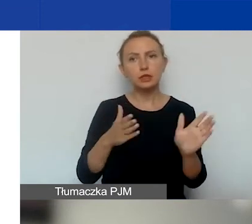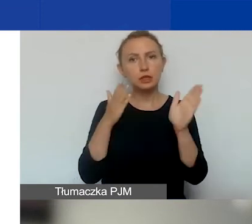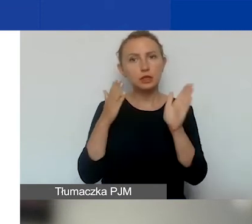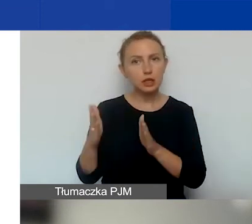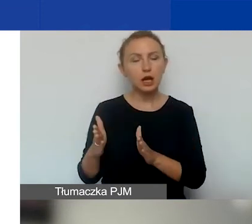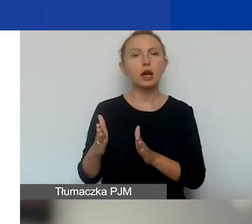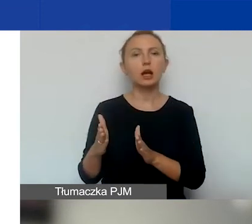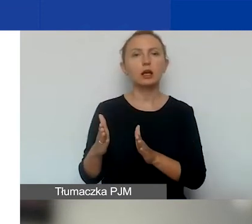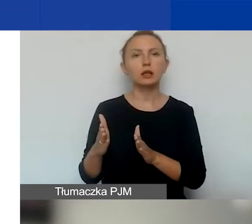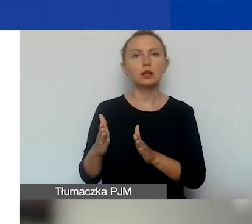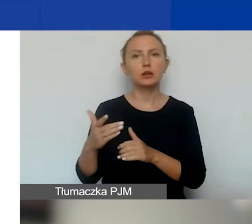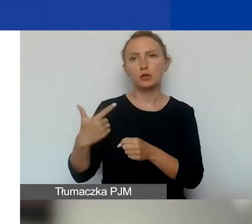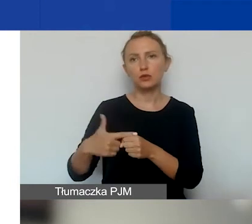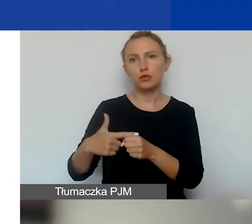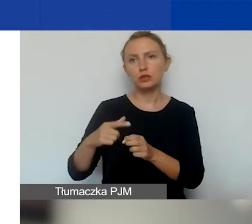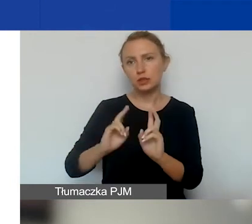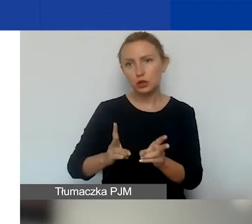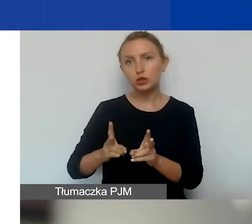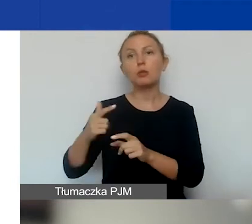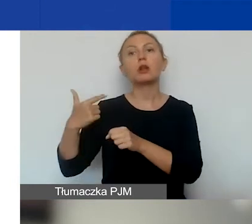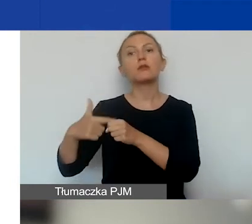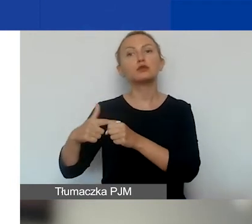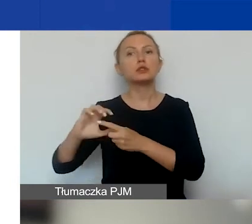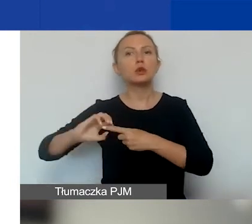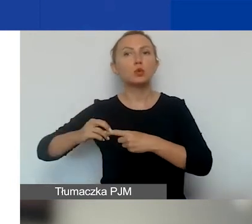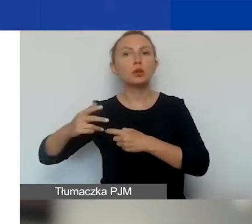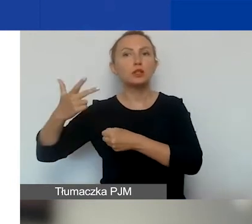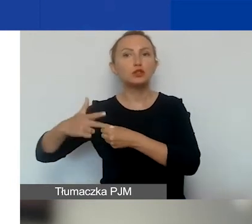20 listopada, 20 grudnia i 30 grudnia.